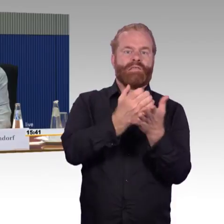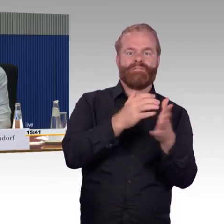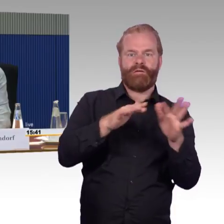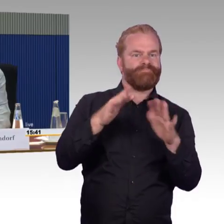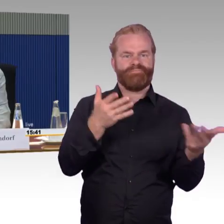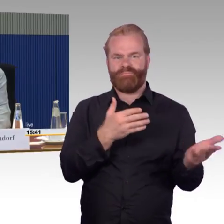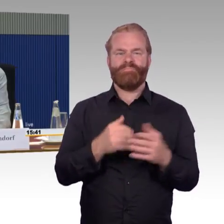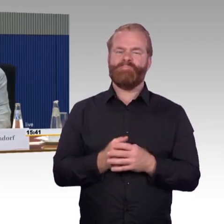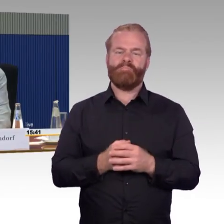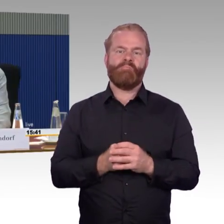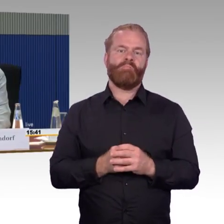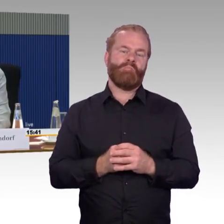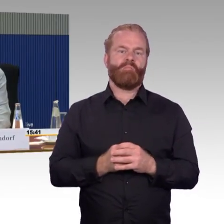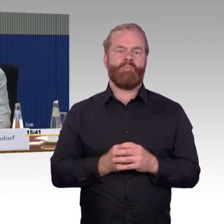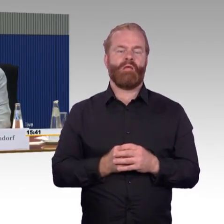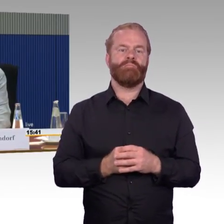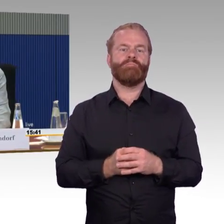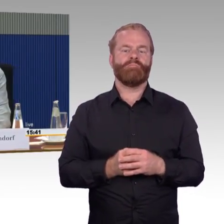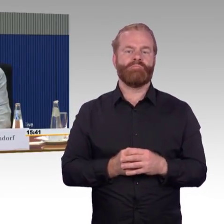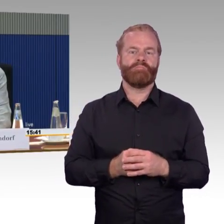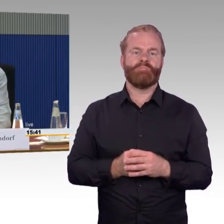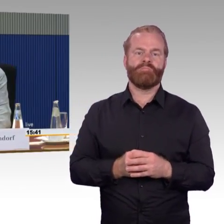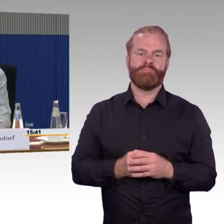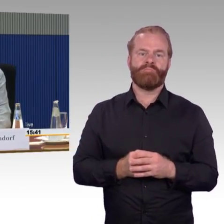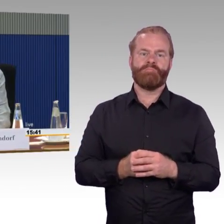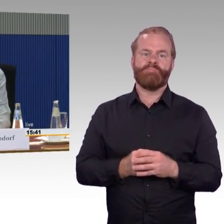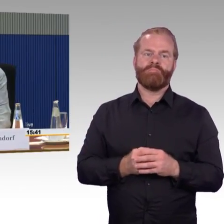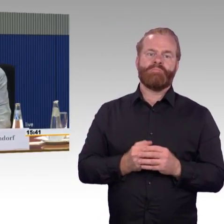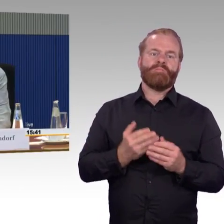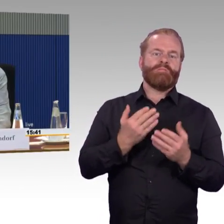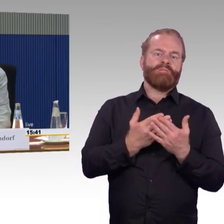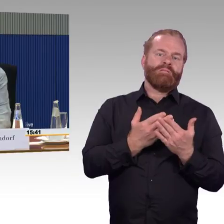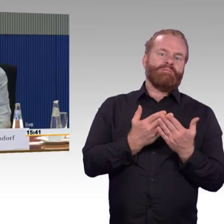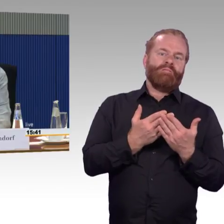und hast du nicht gesehen, wären dann auch erledigt. Das gibt es aber alles nicht mehr.